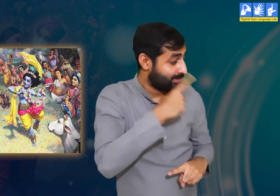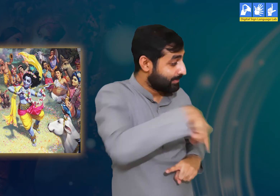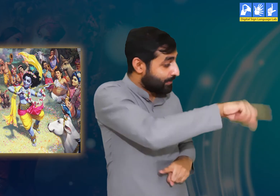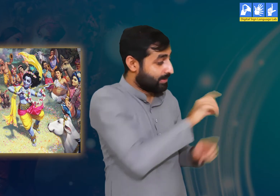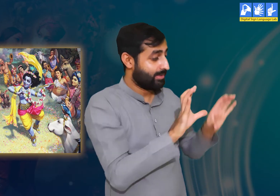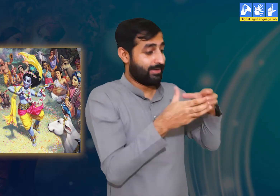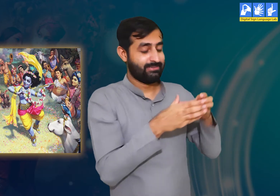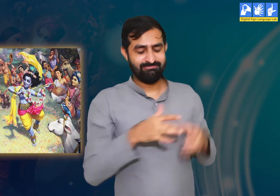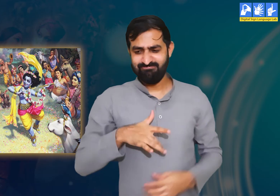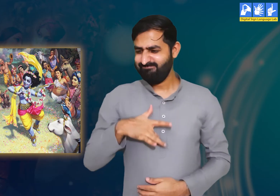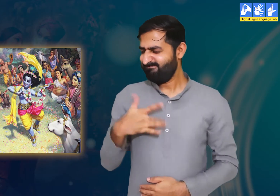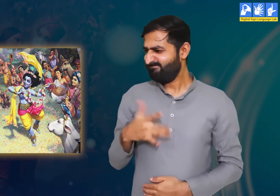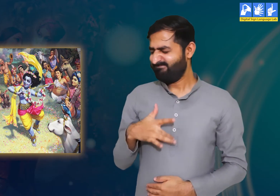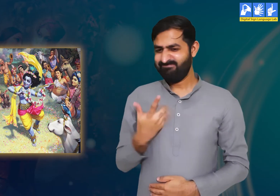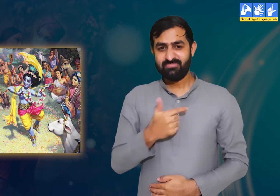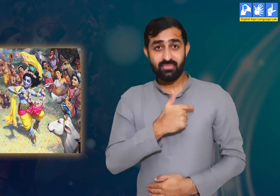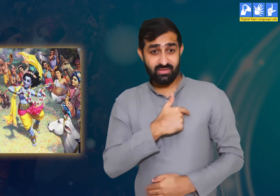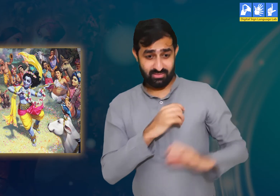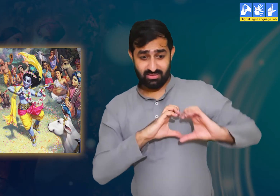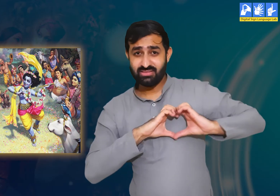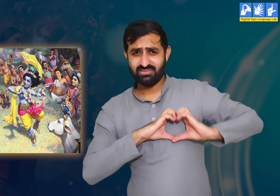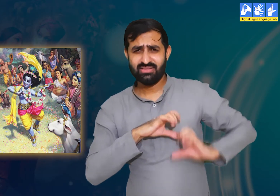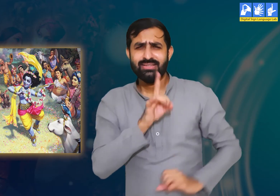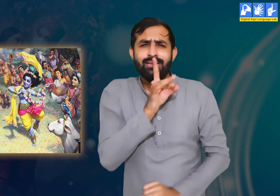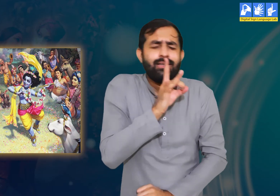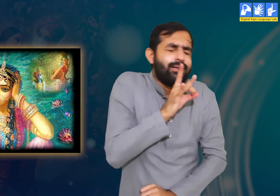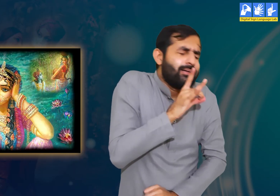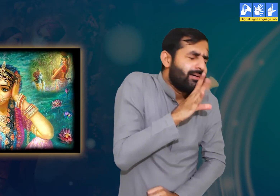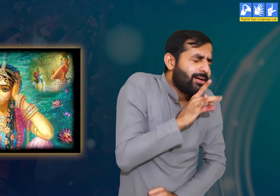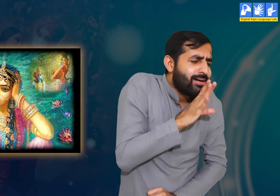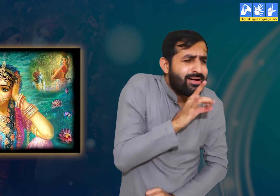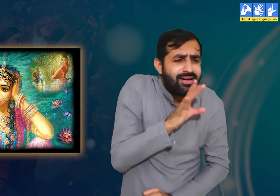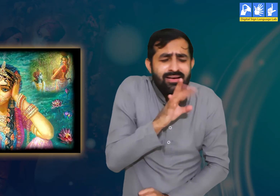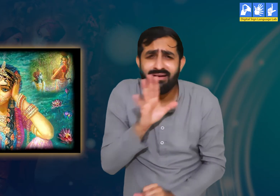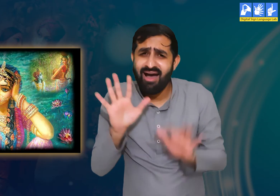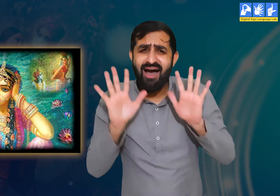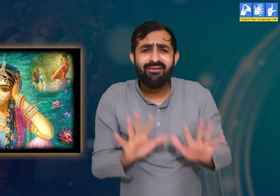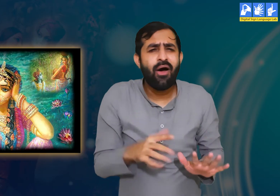गोपियाँ कहती हैं कि श्री कृष्ण से दूर रहकर हमें बहुत ही पीड़ा हो रही हैं।